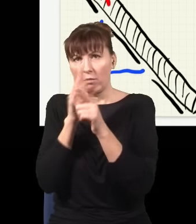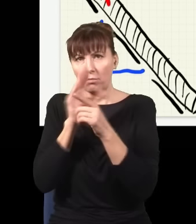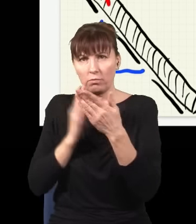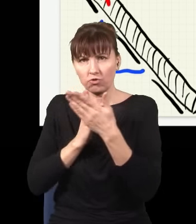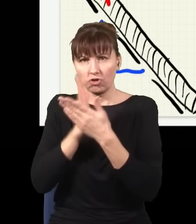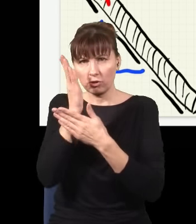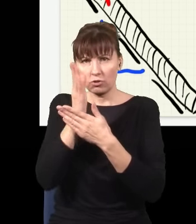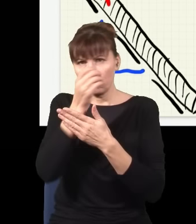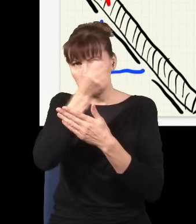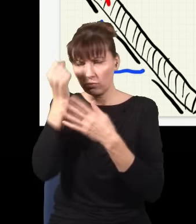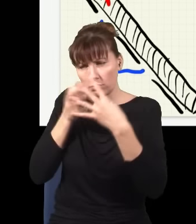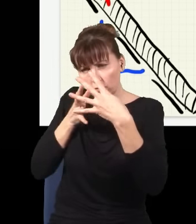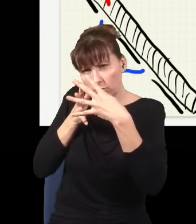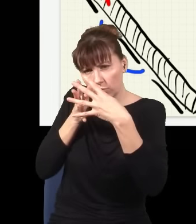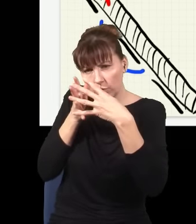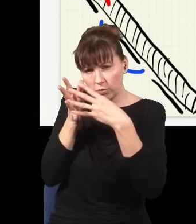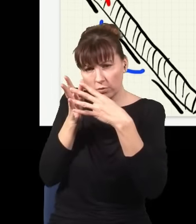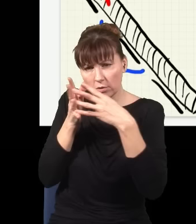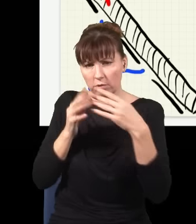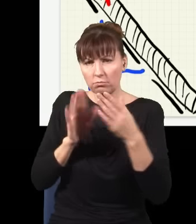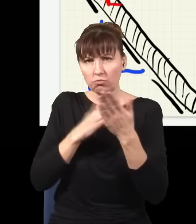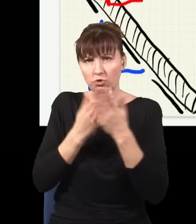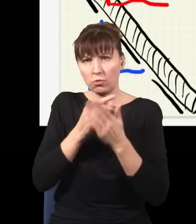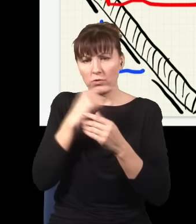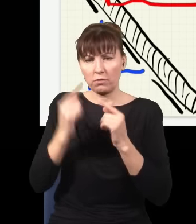wyjdzie mi taka wiązka i taka wiązka,